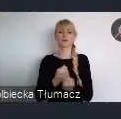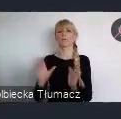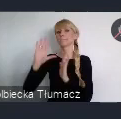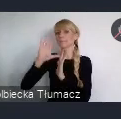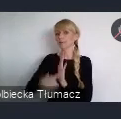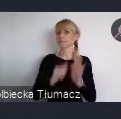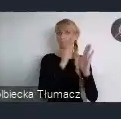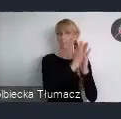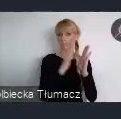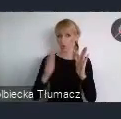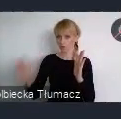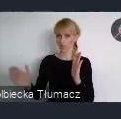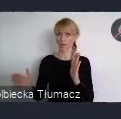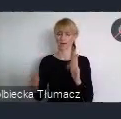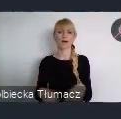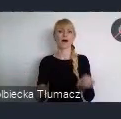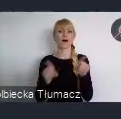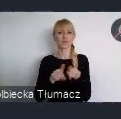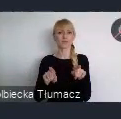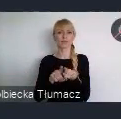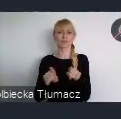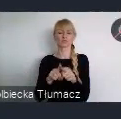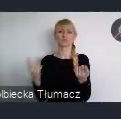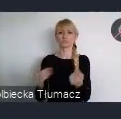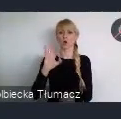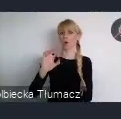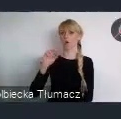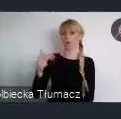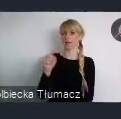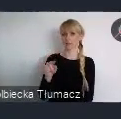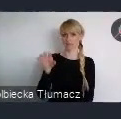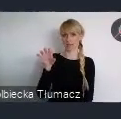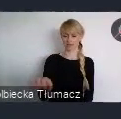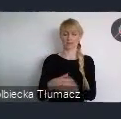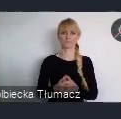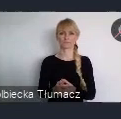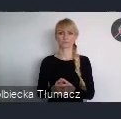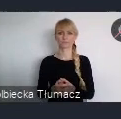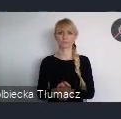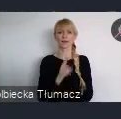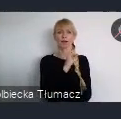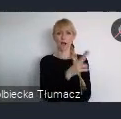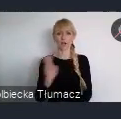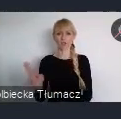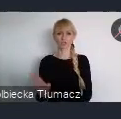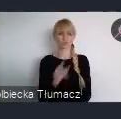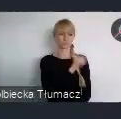oraz sesje w strefie ONZ. Każde z nich, charakteryzuje się szczególną formą.